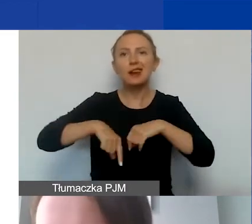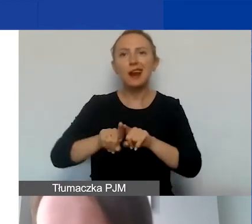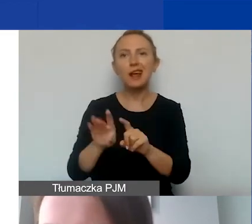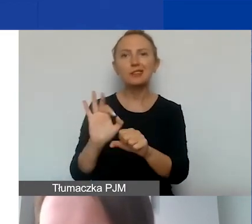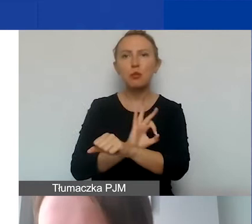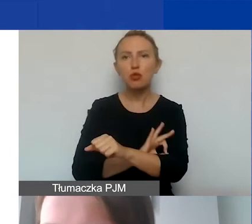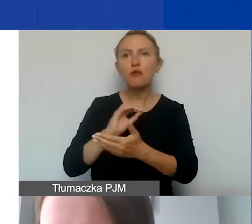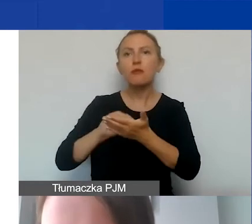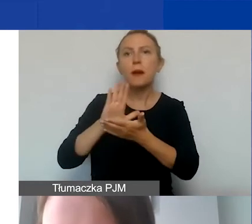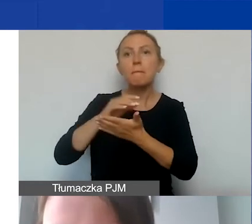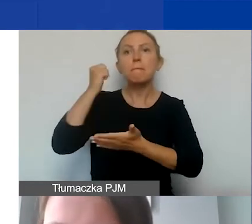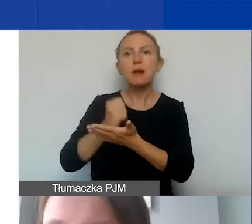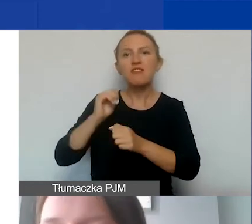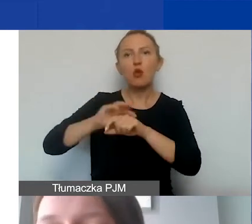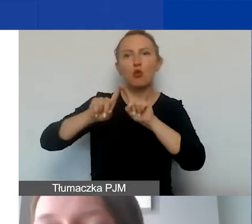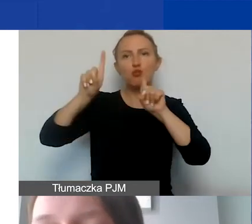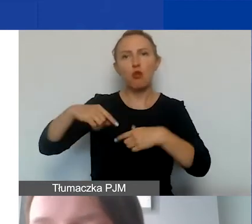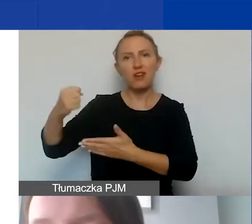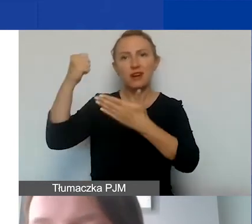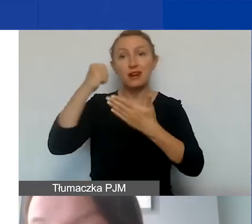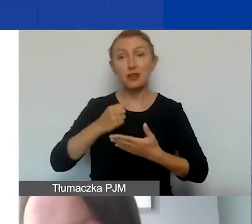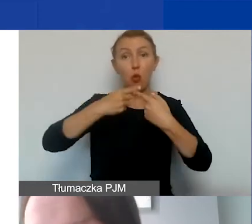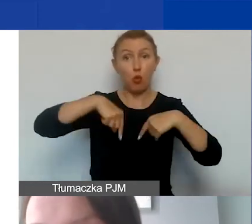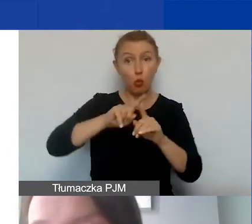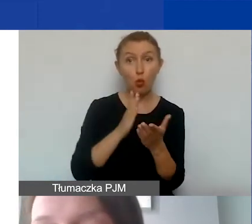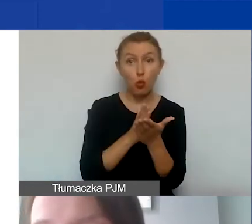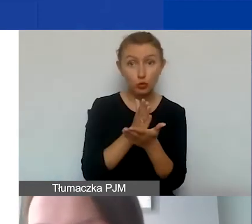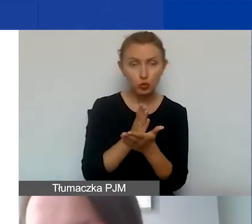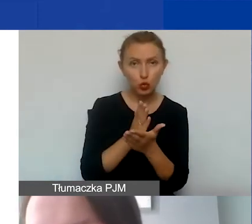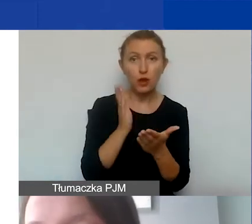określony w ramach umowy grantowej. Po drugie, kiedy usługa została wykonana